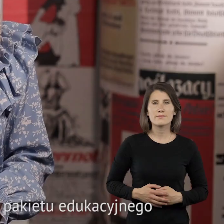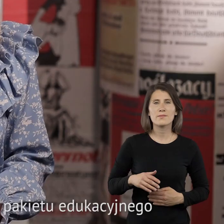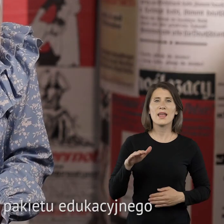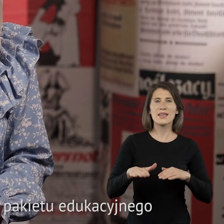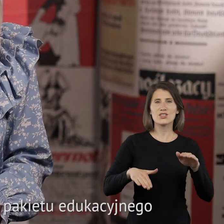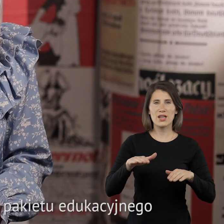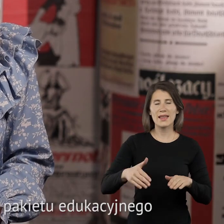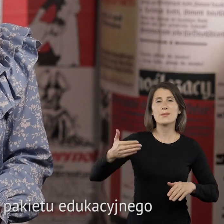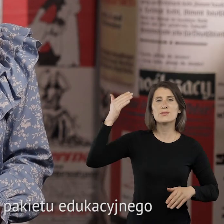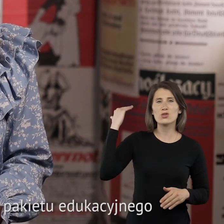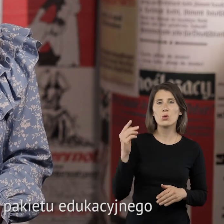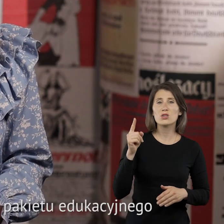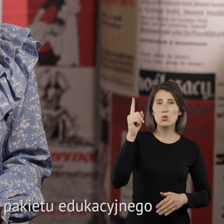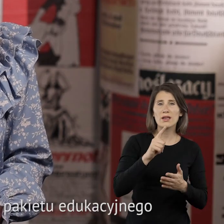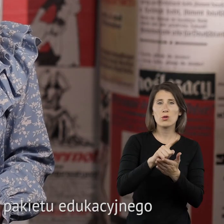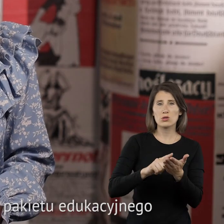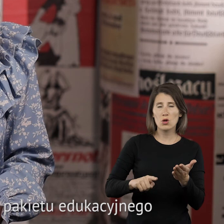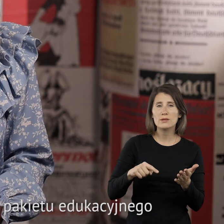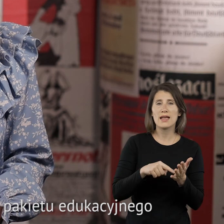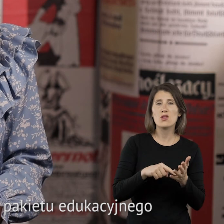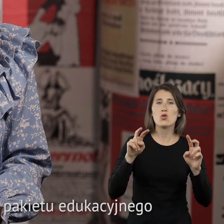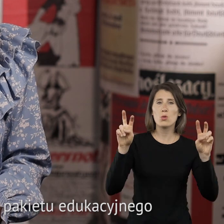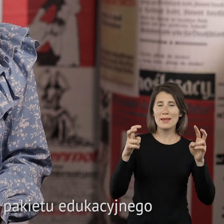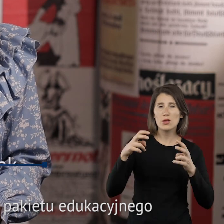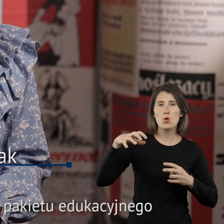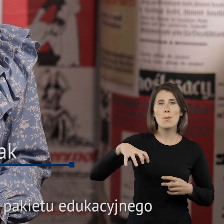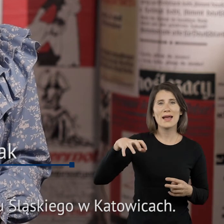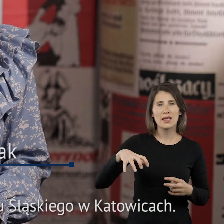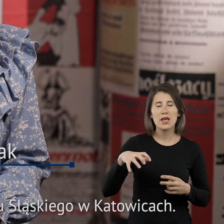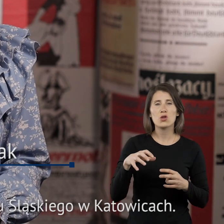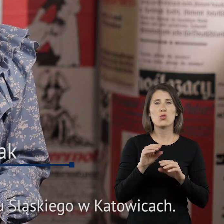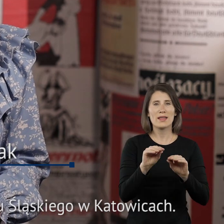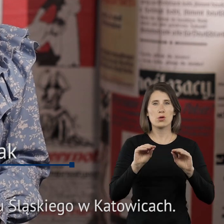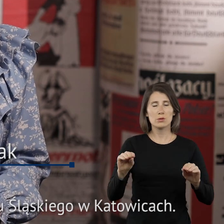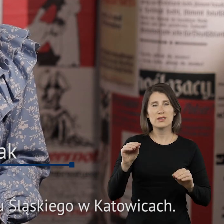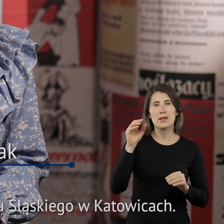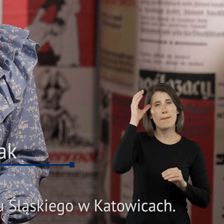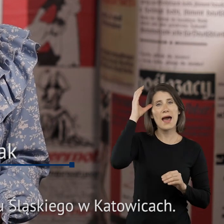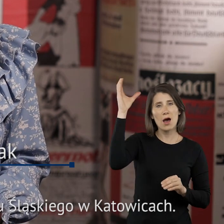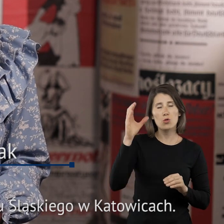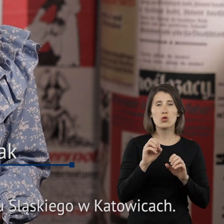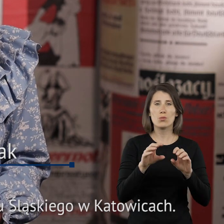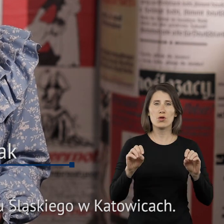Śladami przeszłości Górnego Śląska to tytuł pakietu edukacyjnego autorstwa prof. Macieja Fica z Uniwersytetu